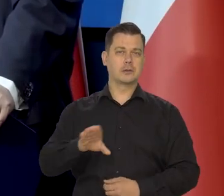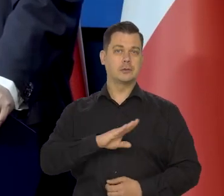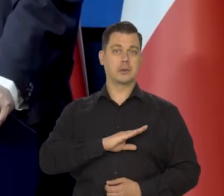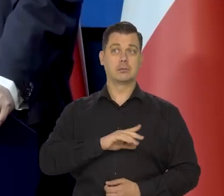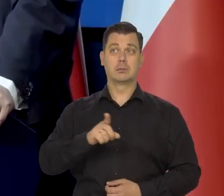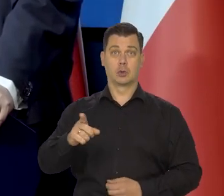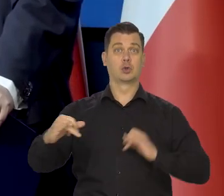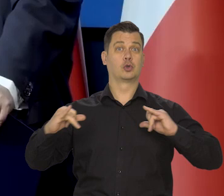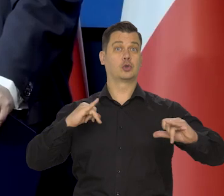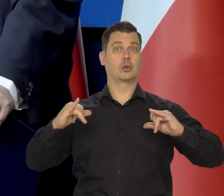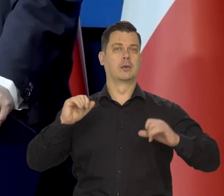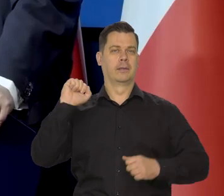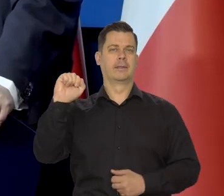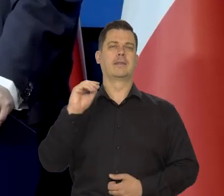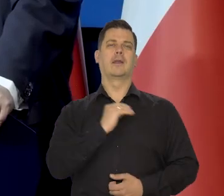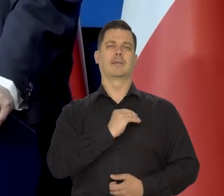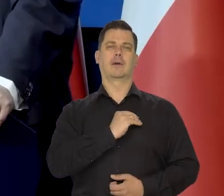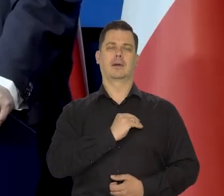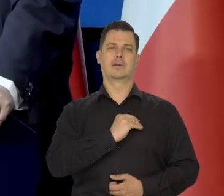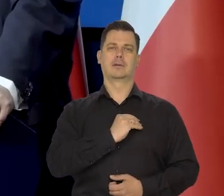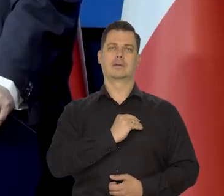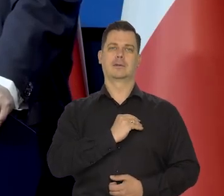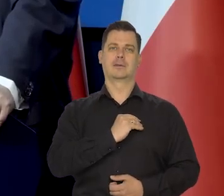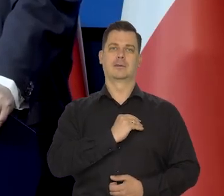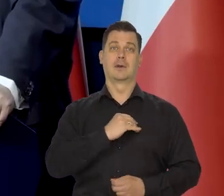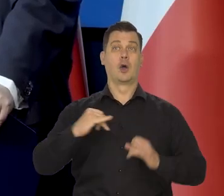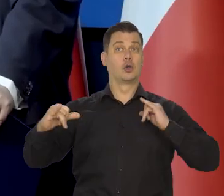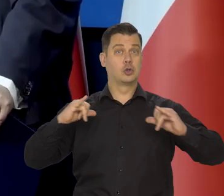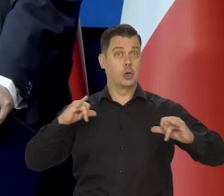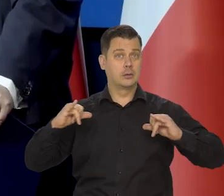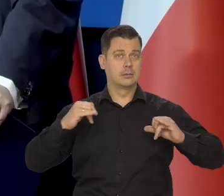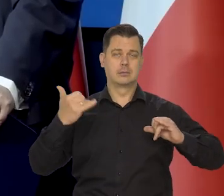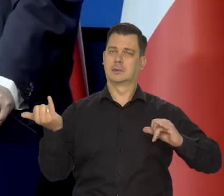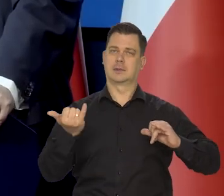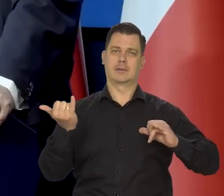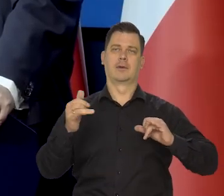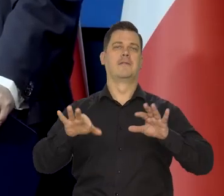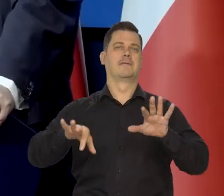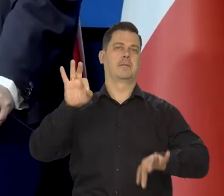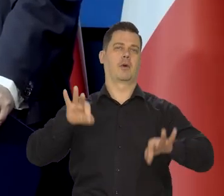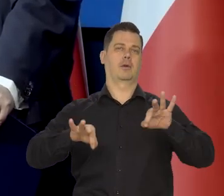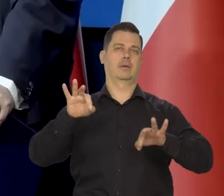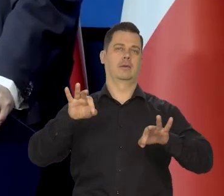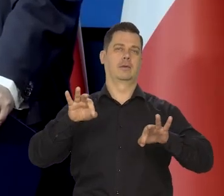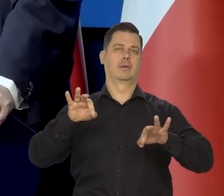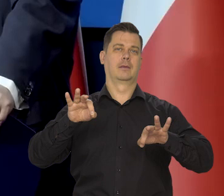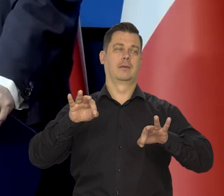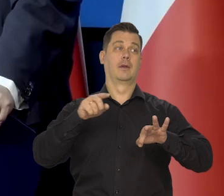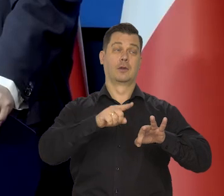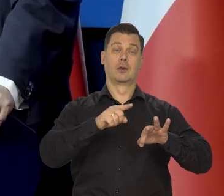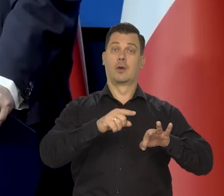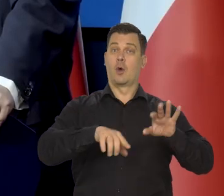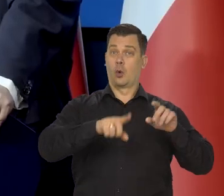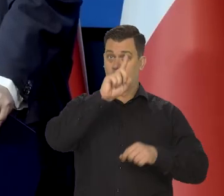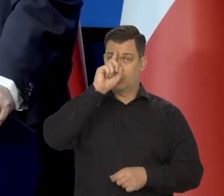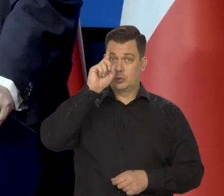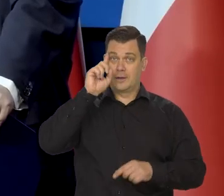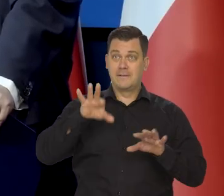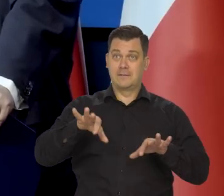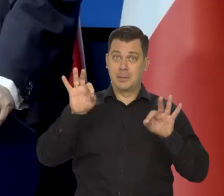mamy do czynienia z rządami demokratycznymi w Polsce. Rząd jest wybierany przez parlament, który jest wybierany w wolnych wyborach.